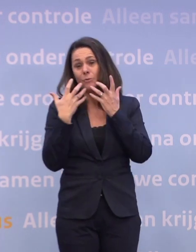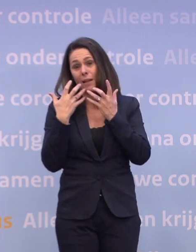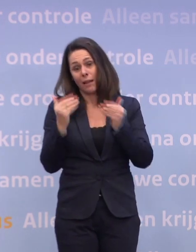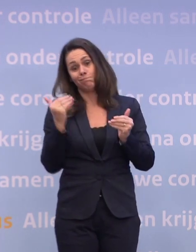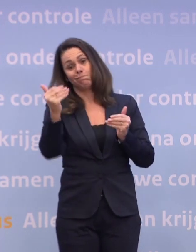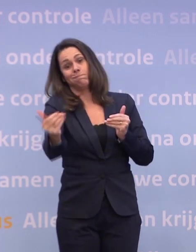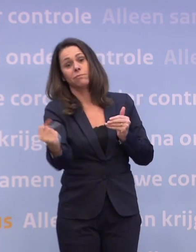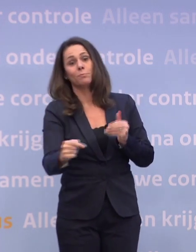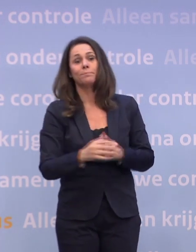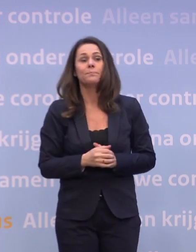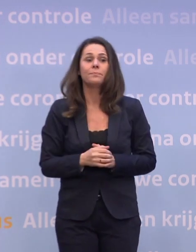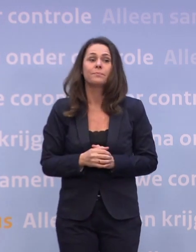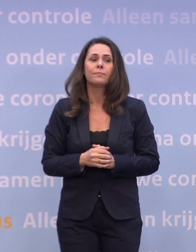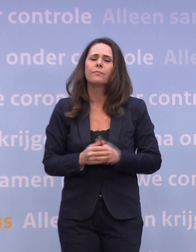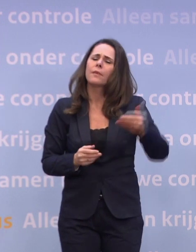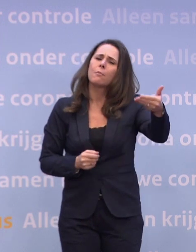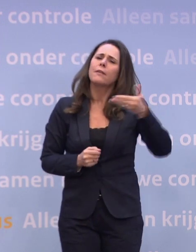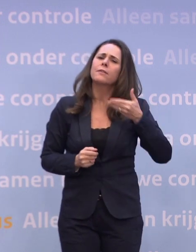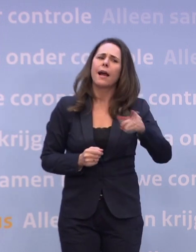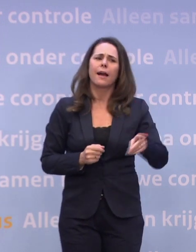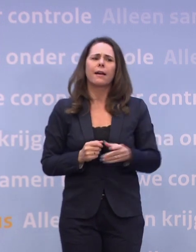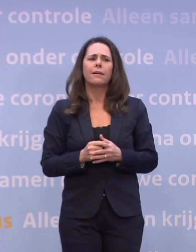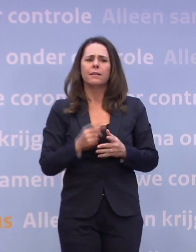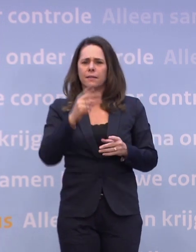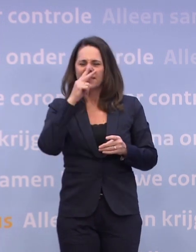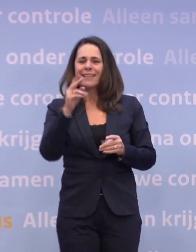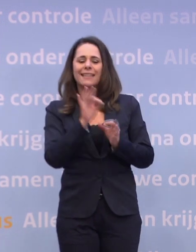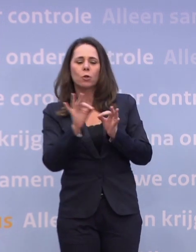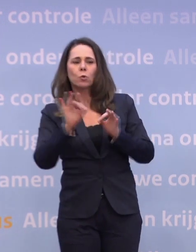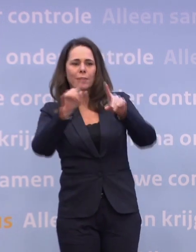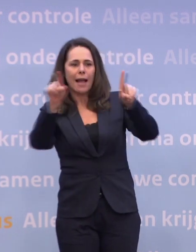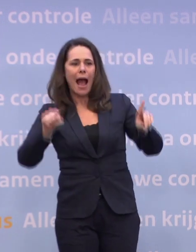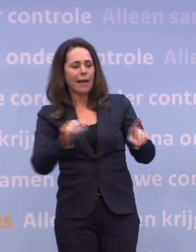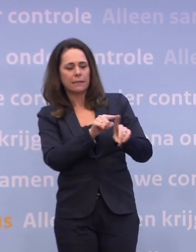Laatste vraag, zij lopen tegen die 250 van de routekaart... ...daar zitten ze nog steeds ruim boven.